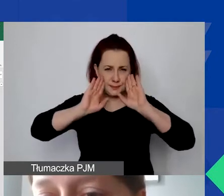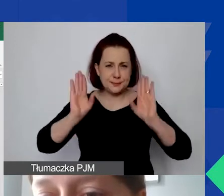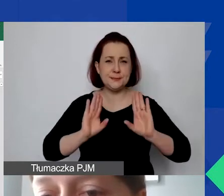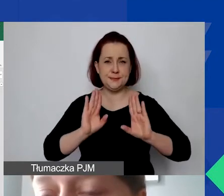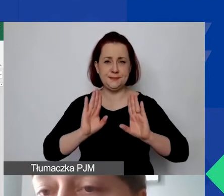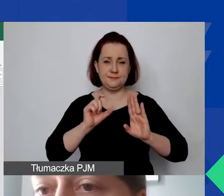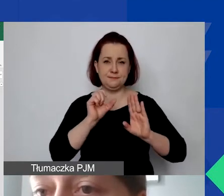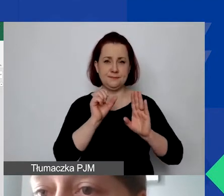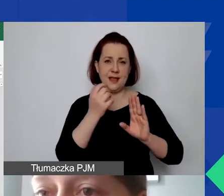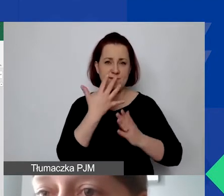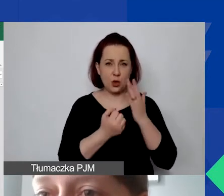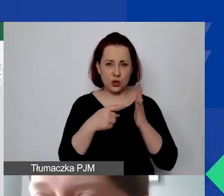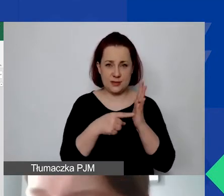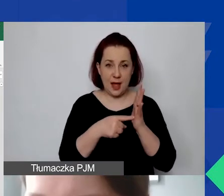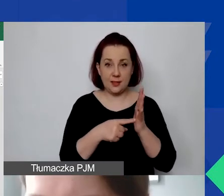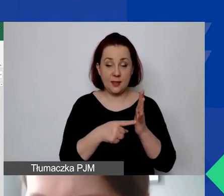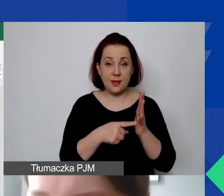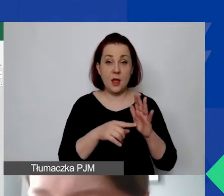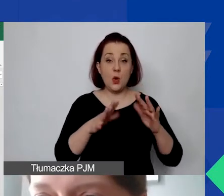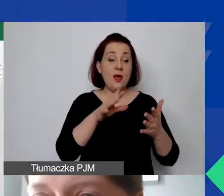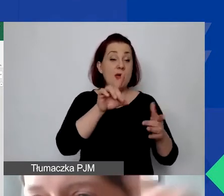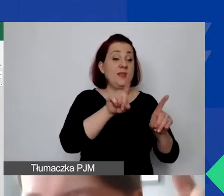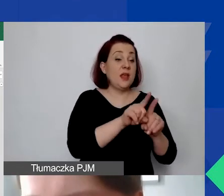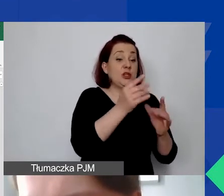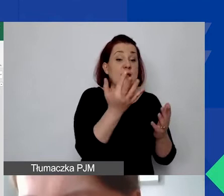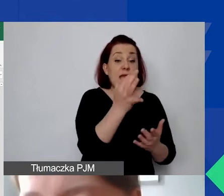Jest udział grantu. Uwaga, tu jest w skali roku.